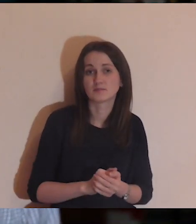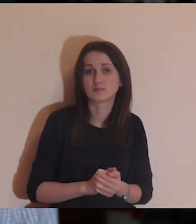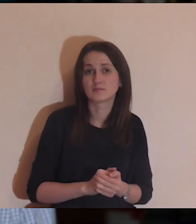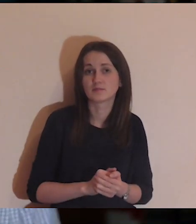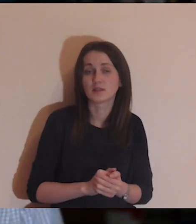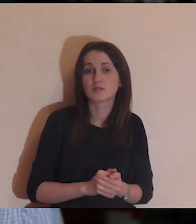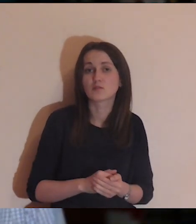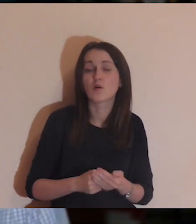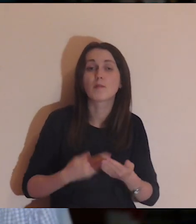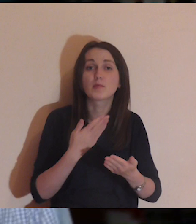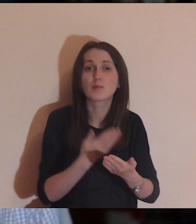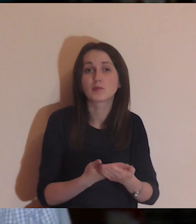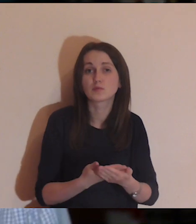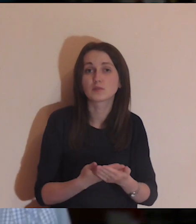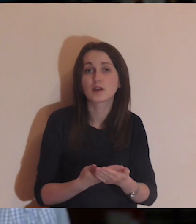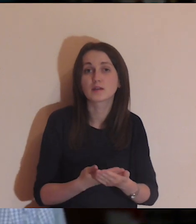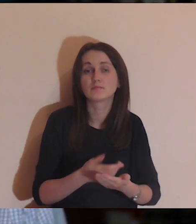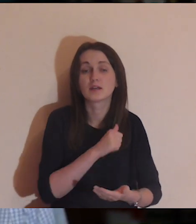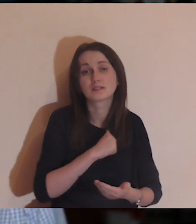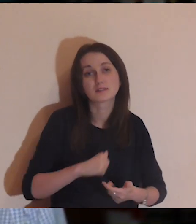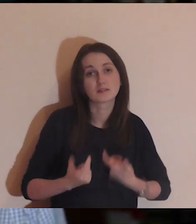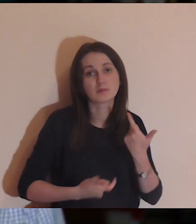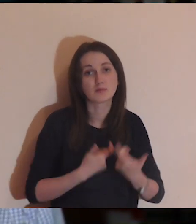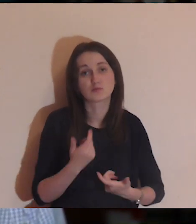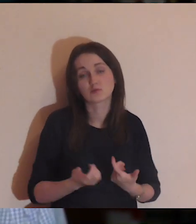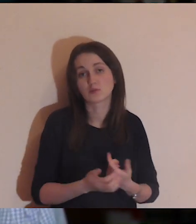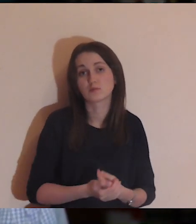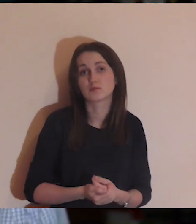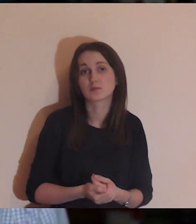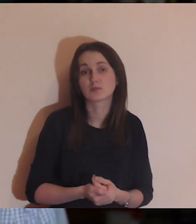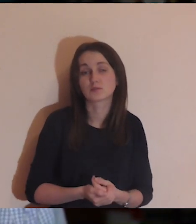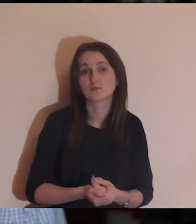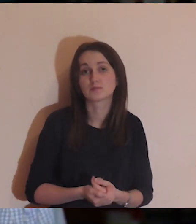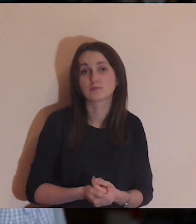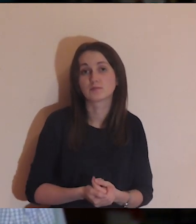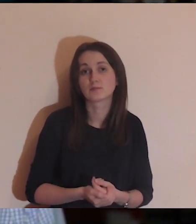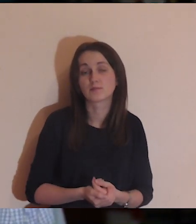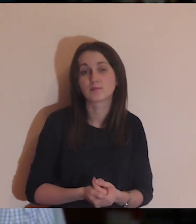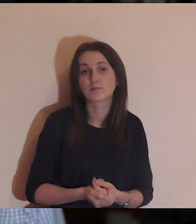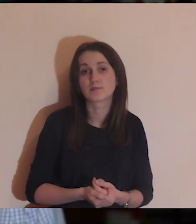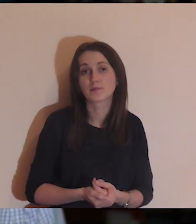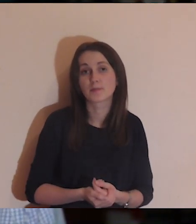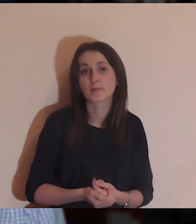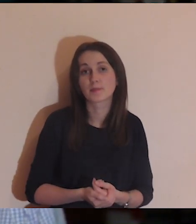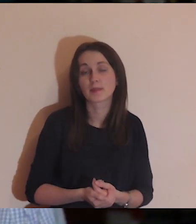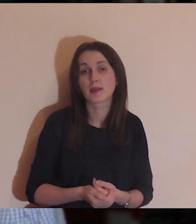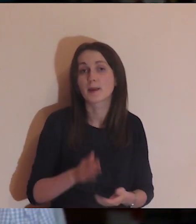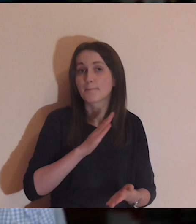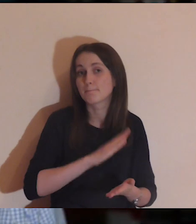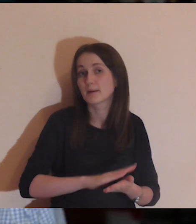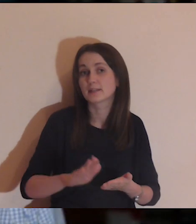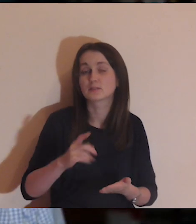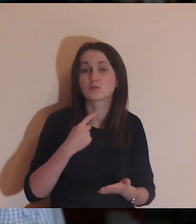proponuję, abyście zrobili medytację samemu, bez lektora